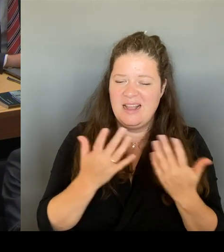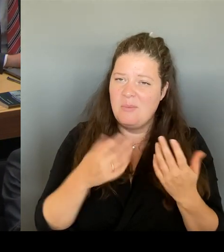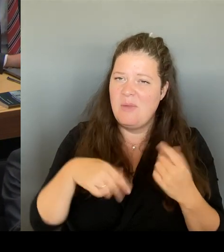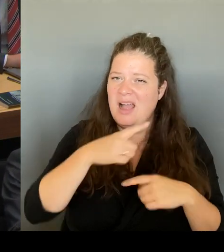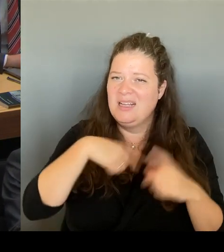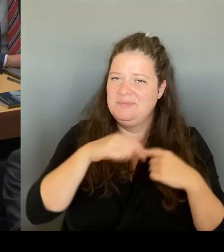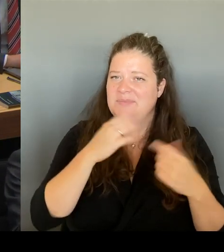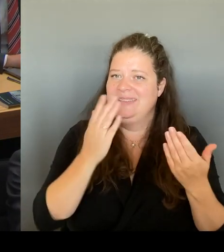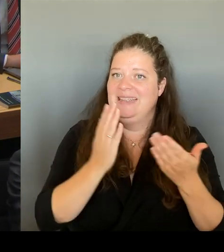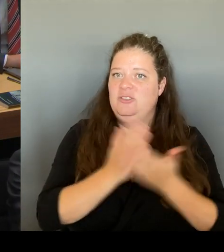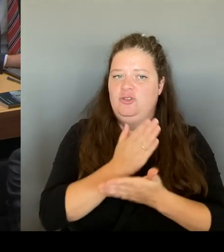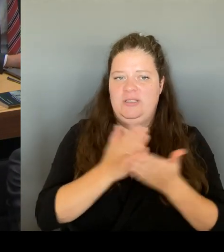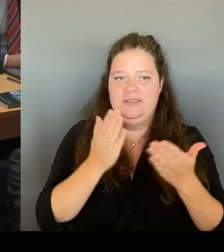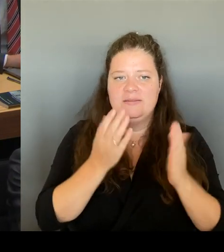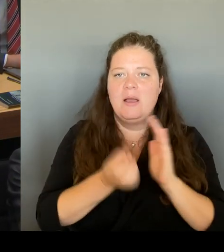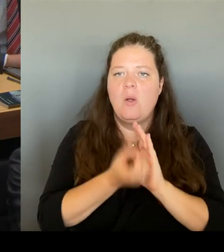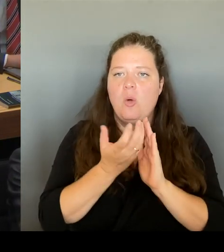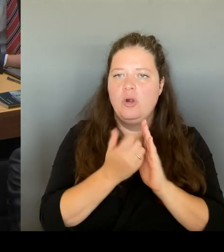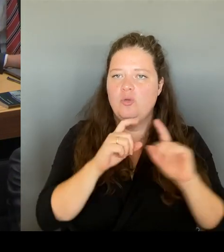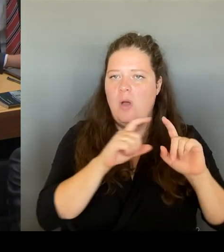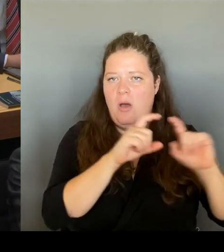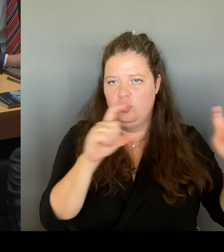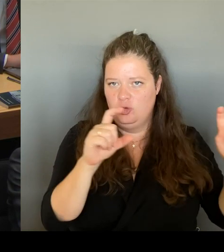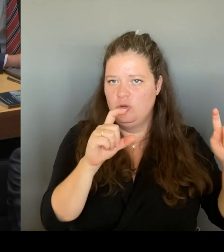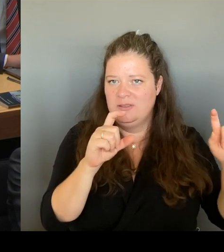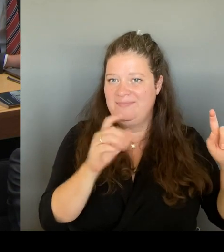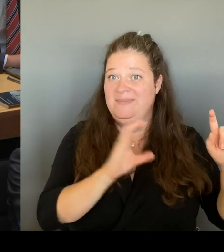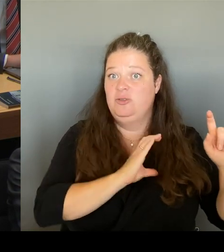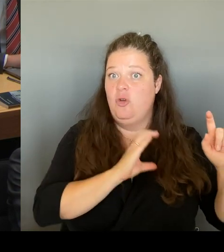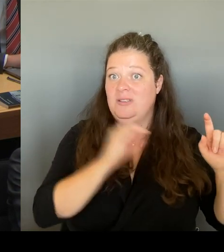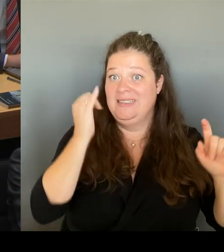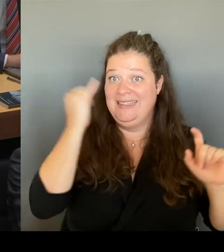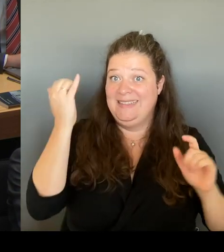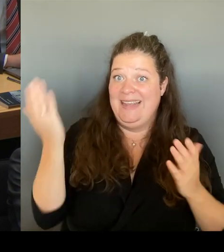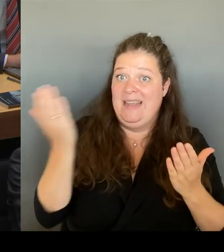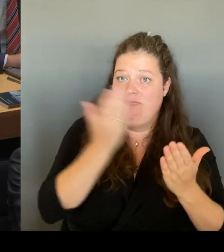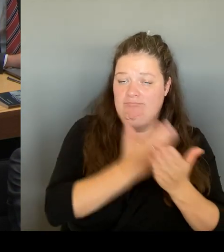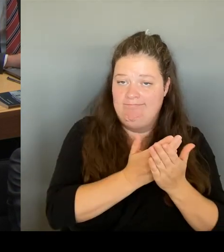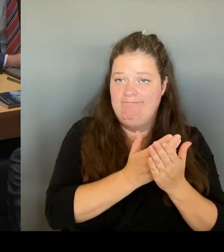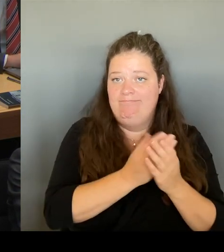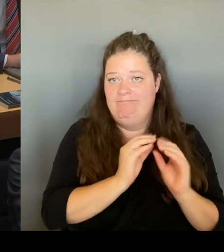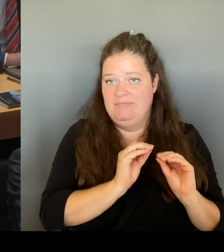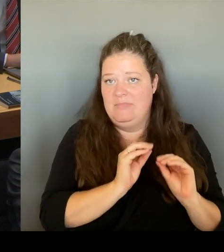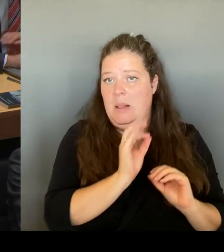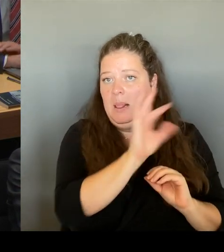Jetzt haben Sie einen ganz interessanten Punkt angesprochen. Das ist nämlich die fiskalische Seite und man konnte